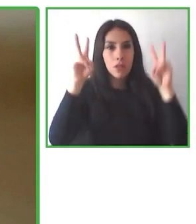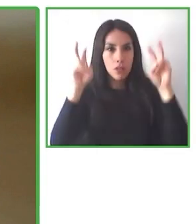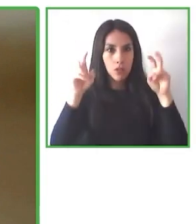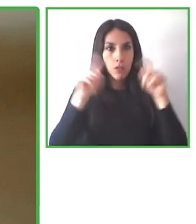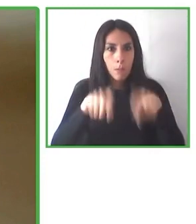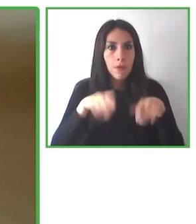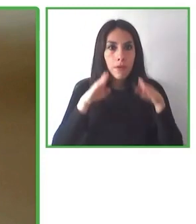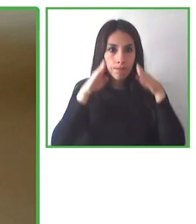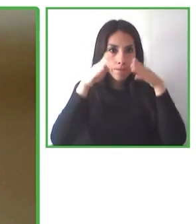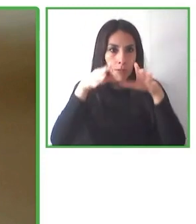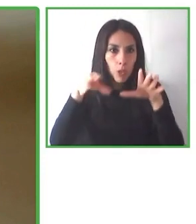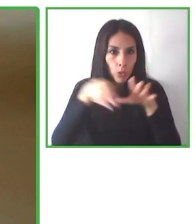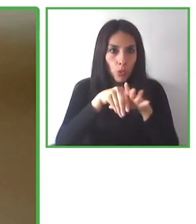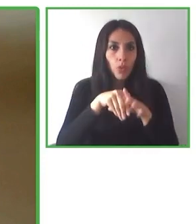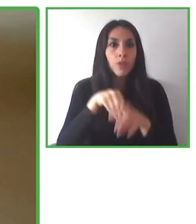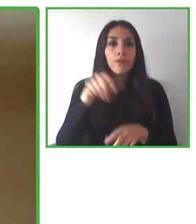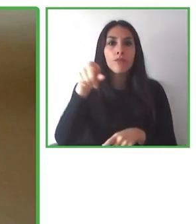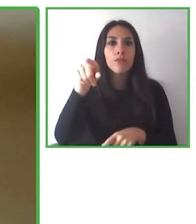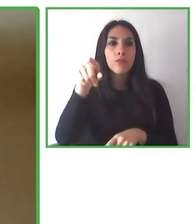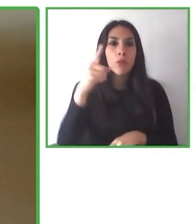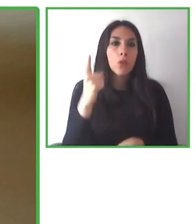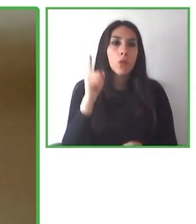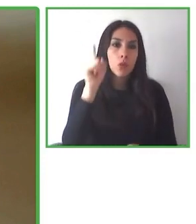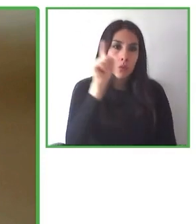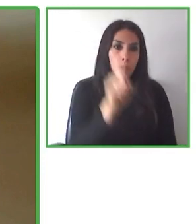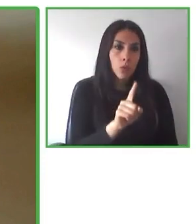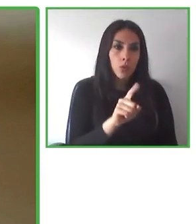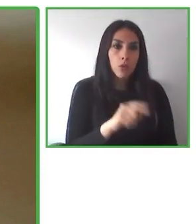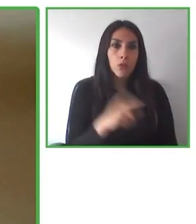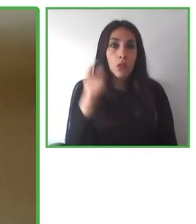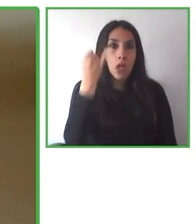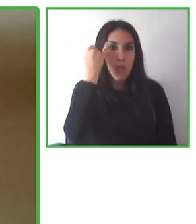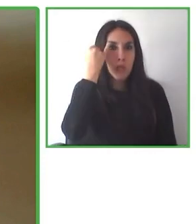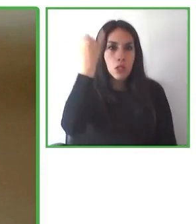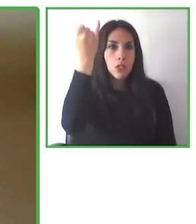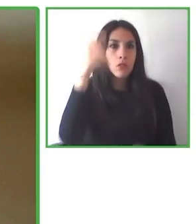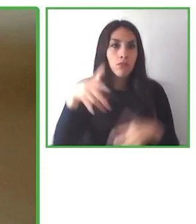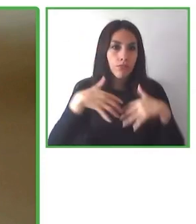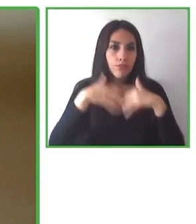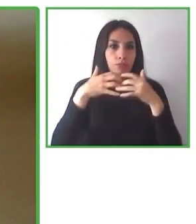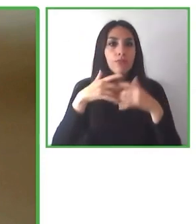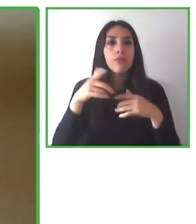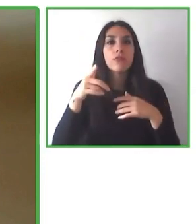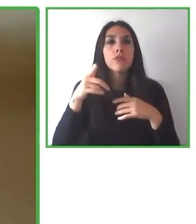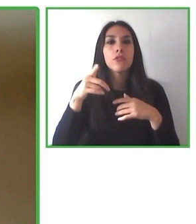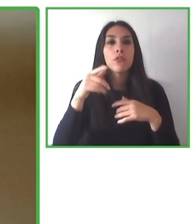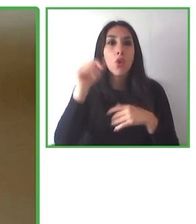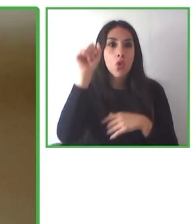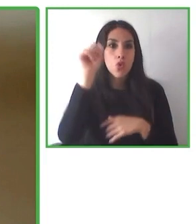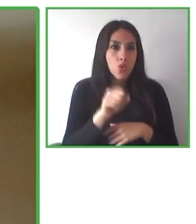Cada experiencia y cada viaje basa su acción en la concepción de la vida que reconoce y